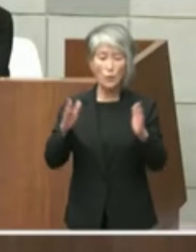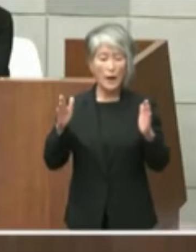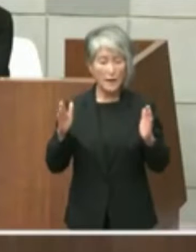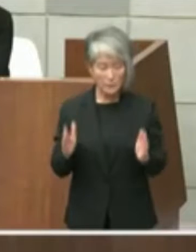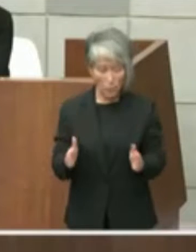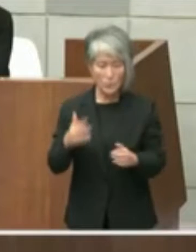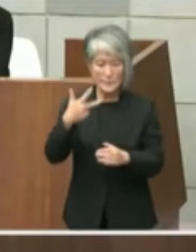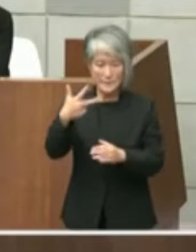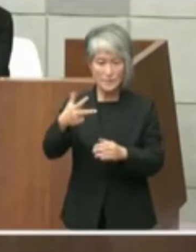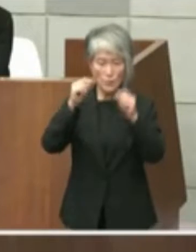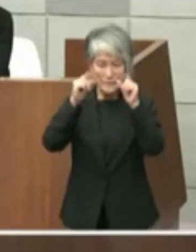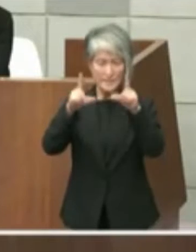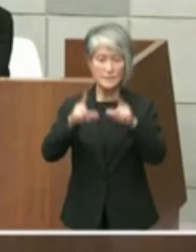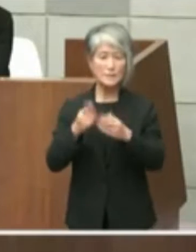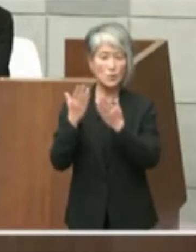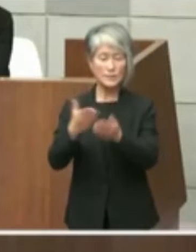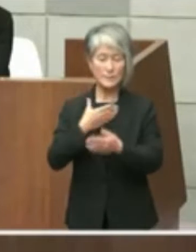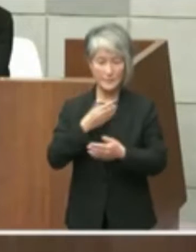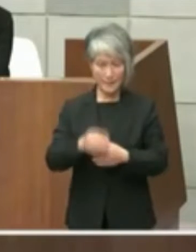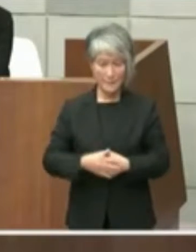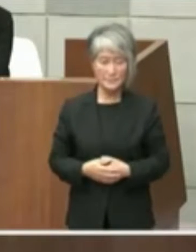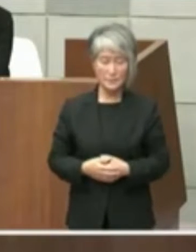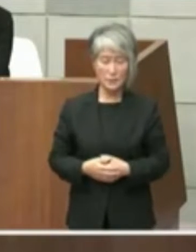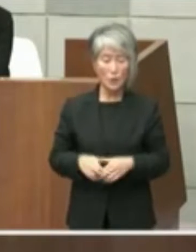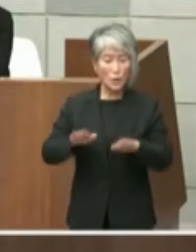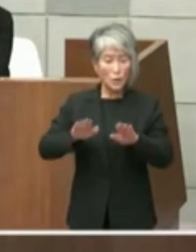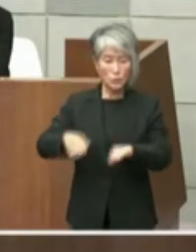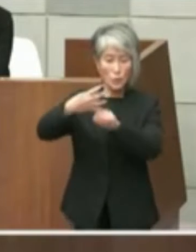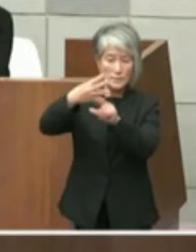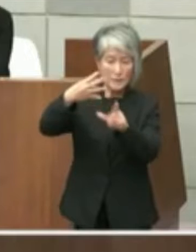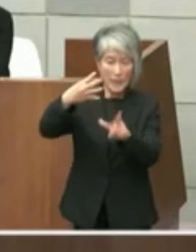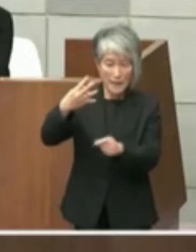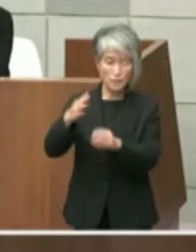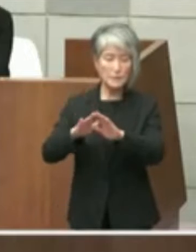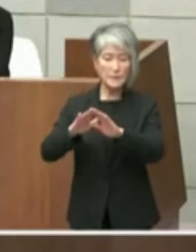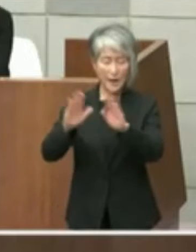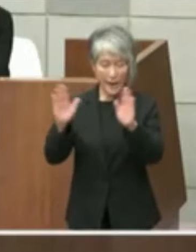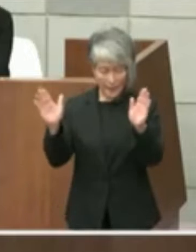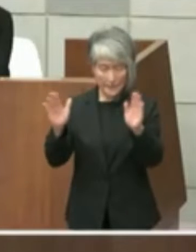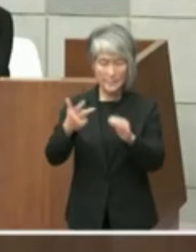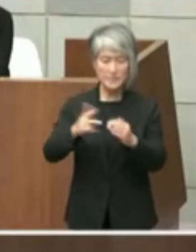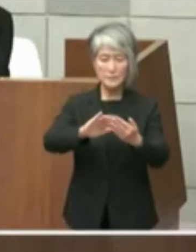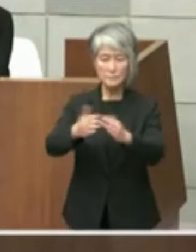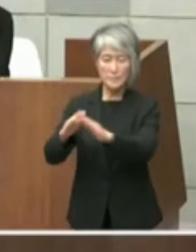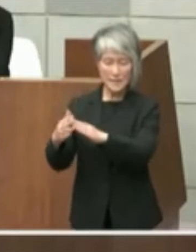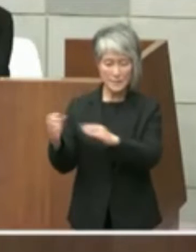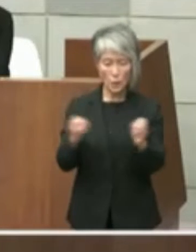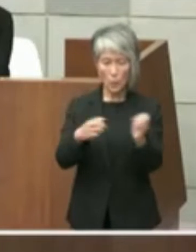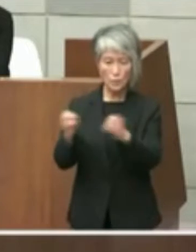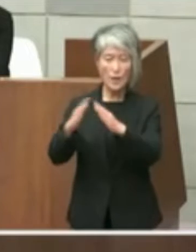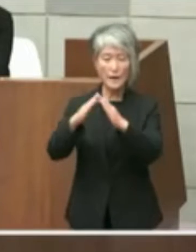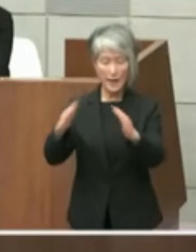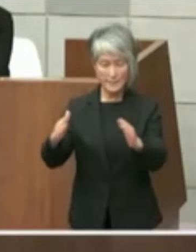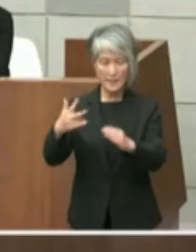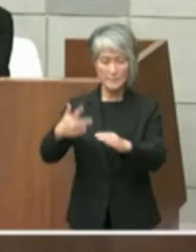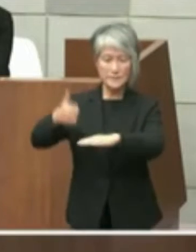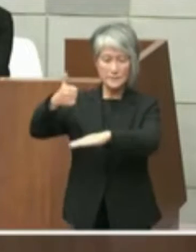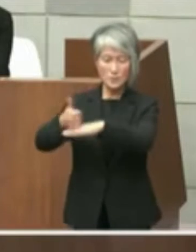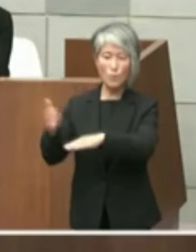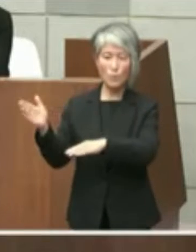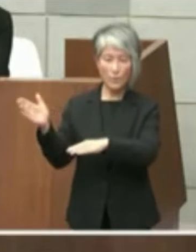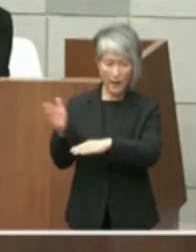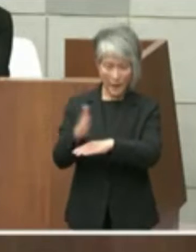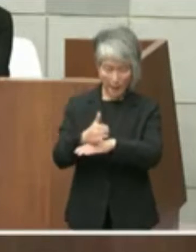本件については本年4月開催の市町懇話会 で市長から直接統治の兵庫県知事に対し